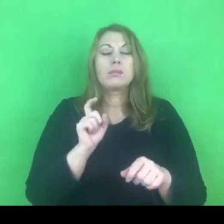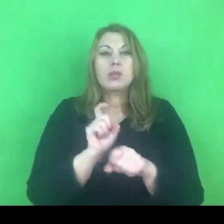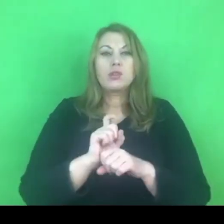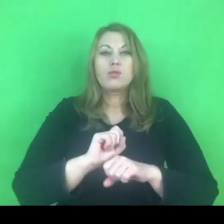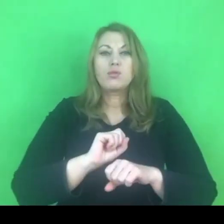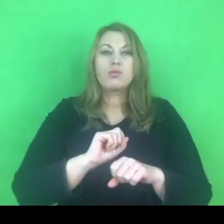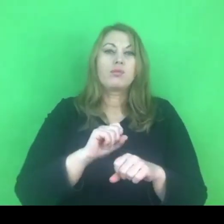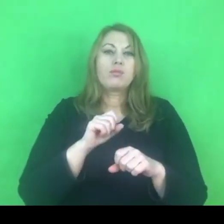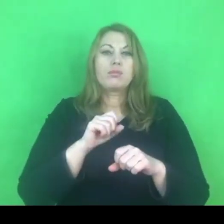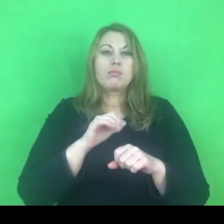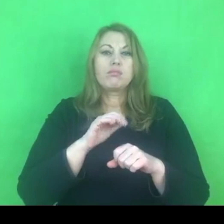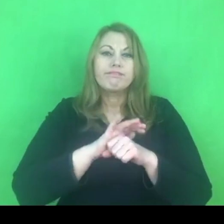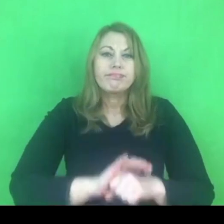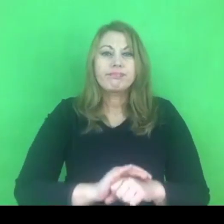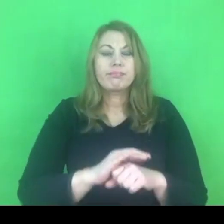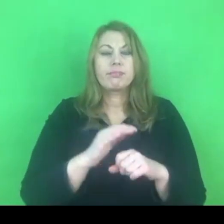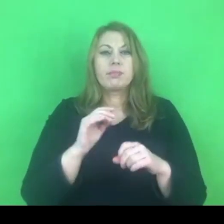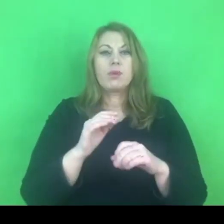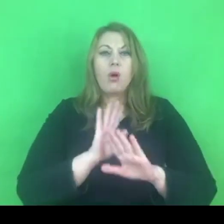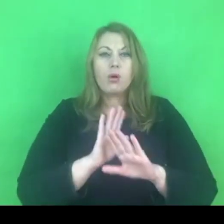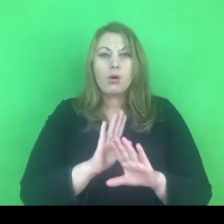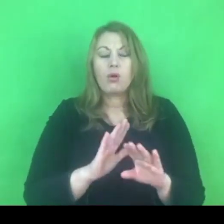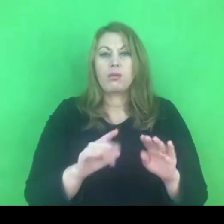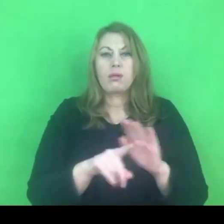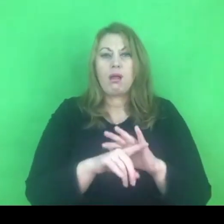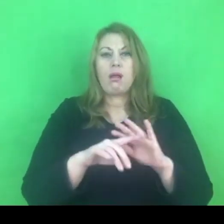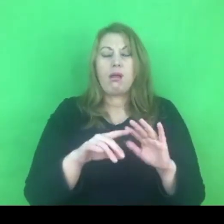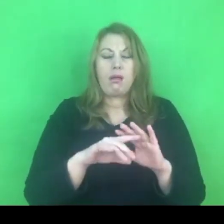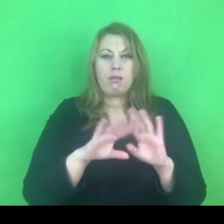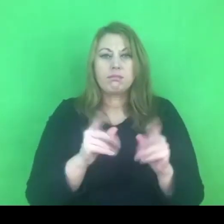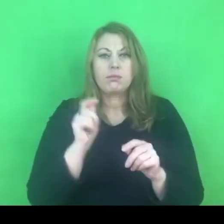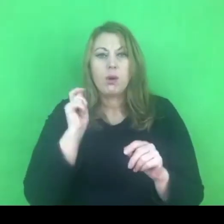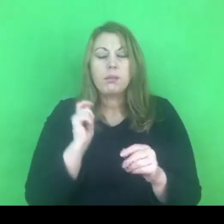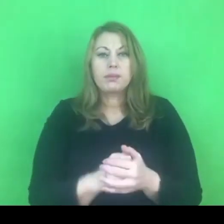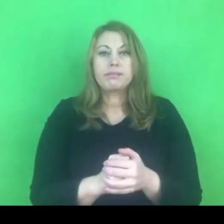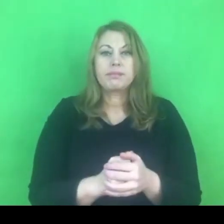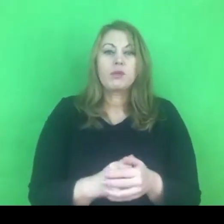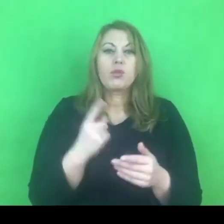pewnymi stereotypami, które są bardzo silnie zakorzenione w naszym kraju.